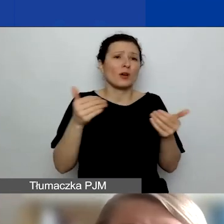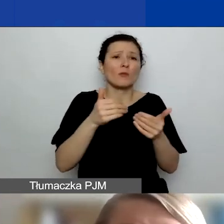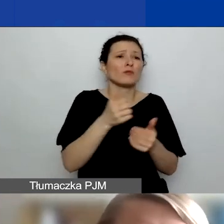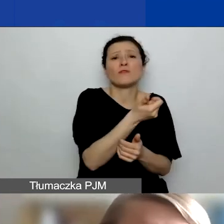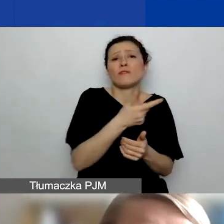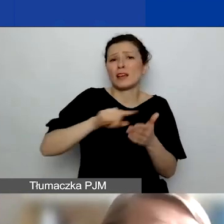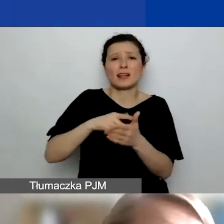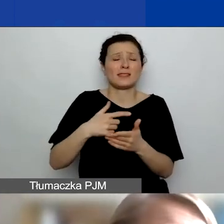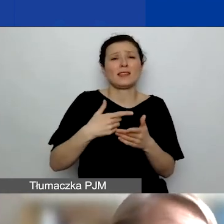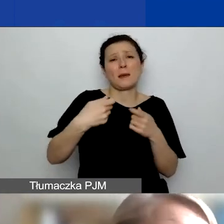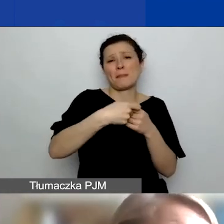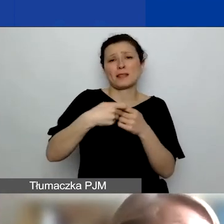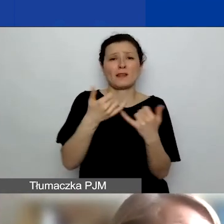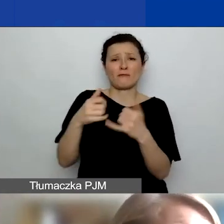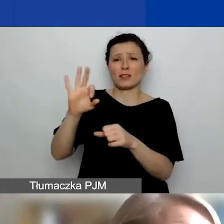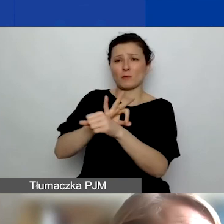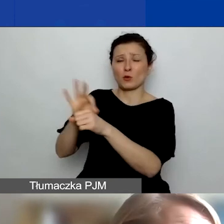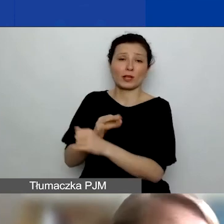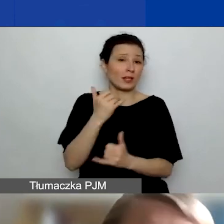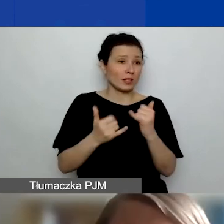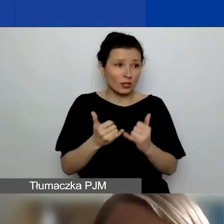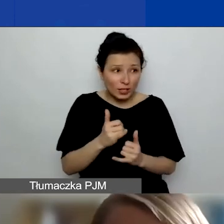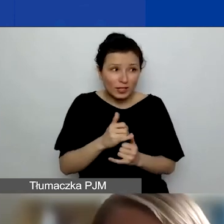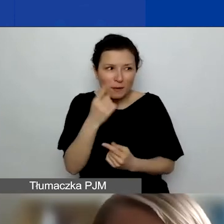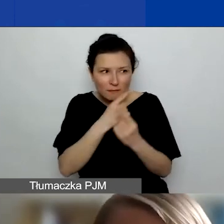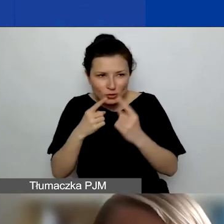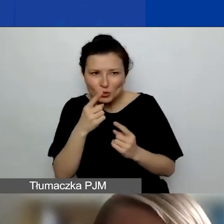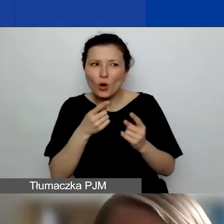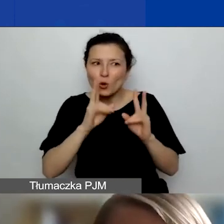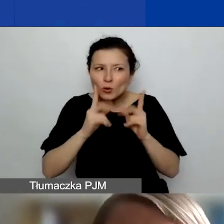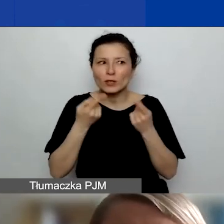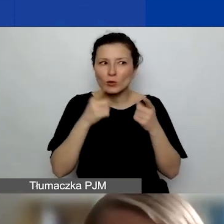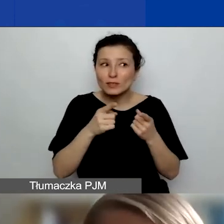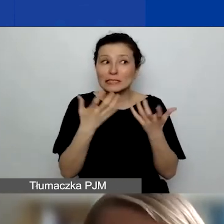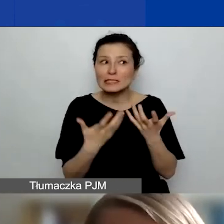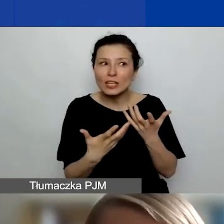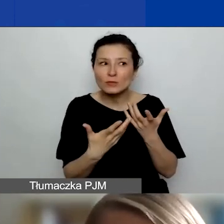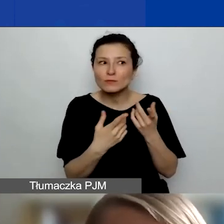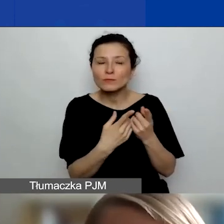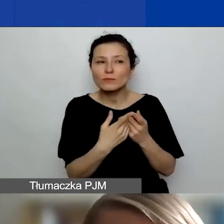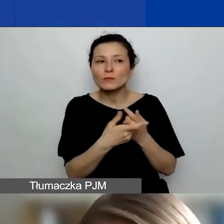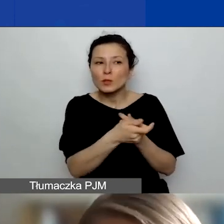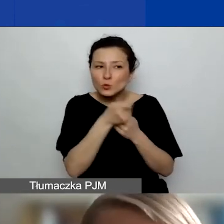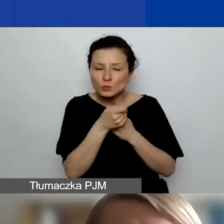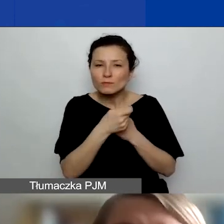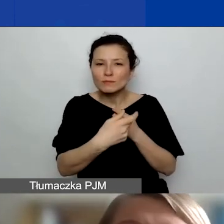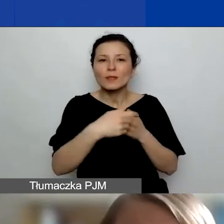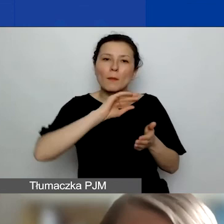Jeżeli macie państwo na oku jakąś organizację, na której wam szczególnie zależy, która może być popularna wśród innych wnioskodawców,